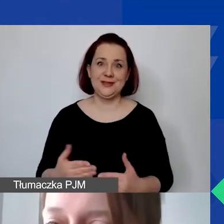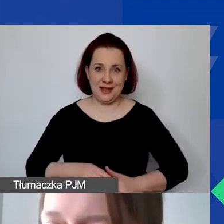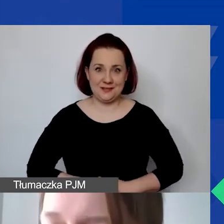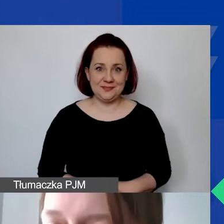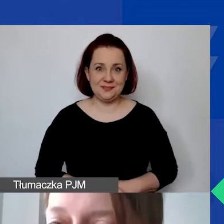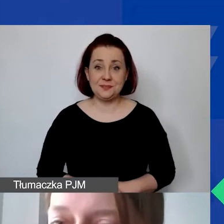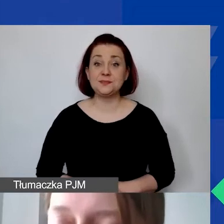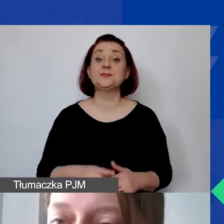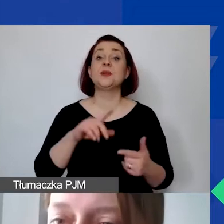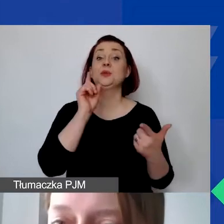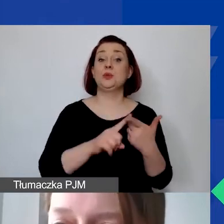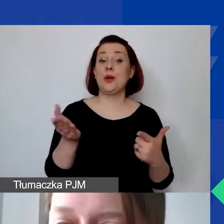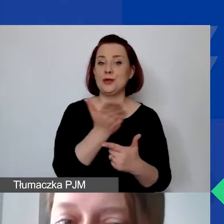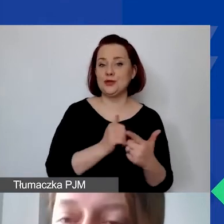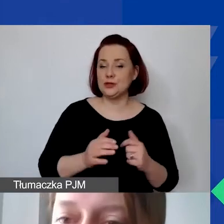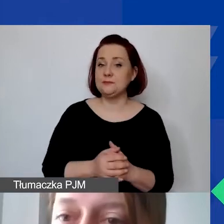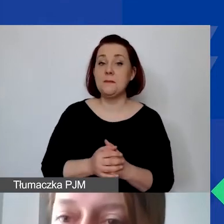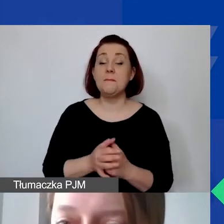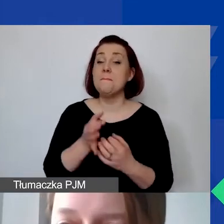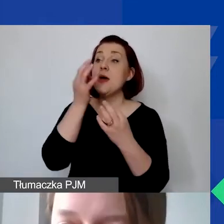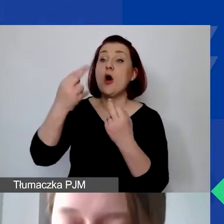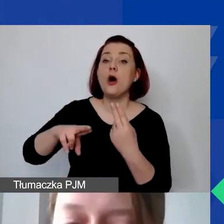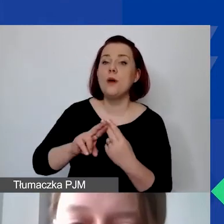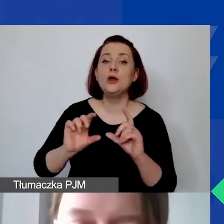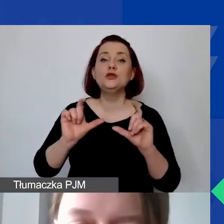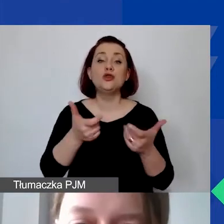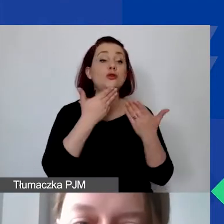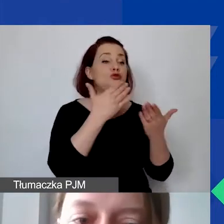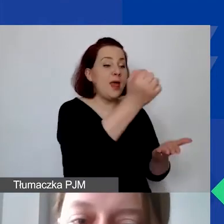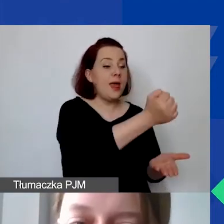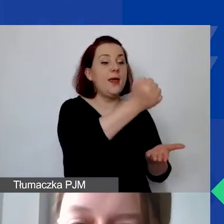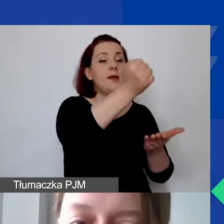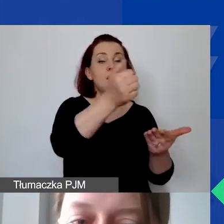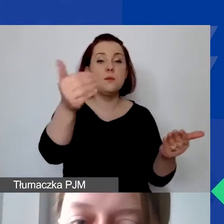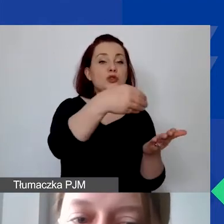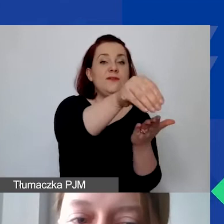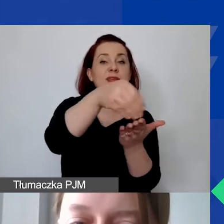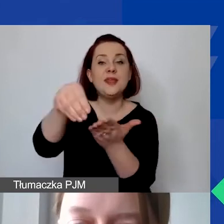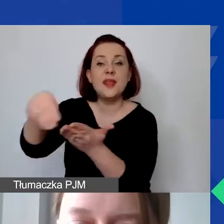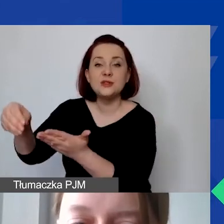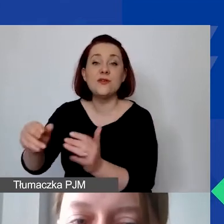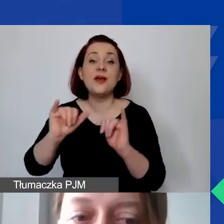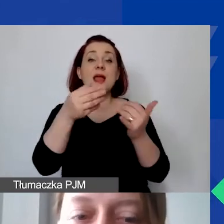Część druga, czyli odpowiedź na pytanie: Co możemy sfinansować w ramach grantu, jakie koszty są kwalifikowane